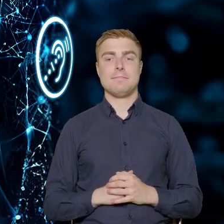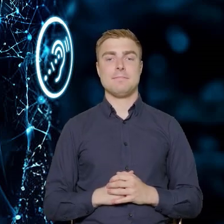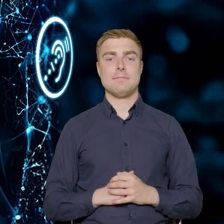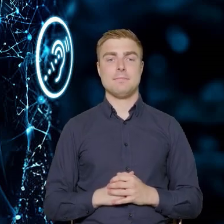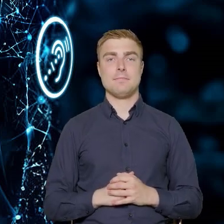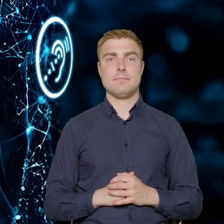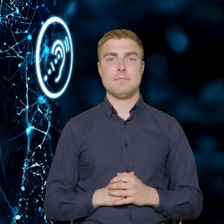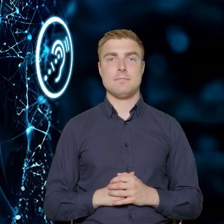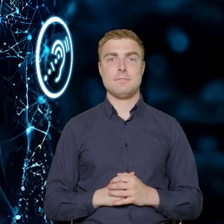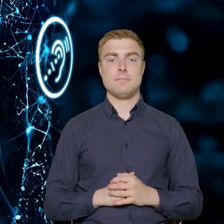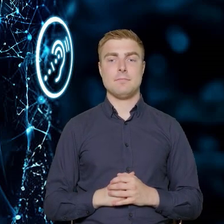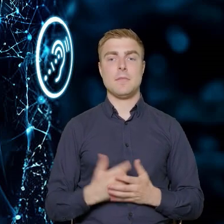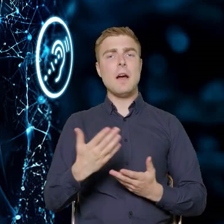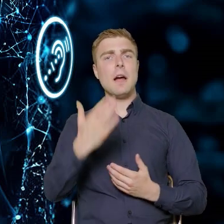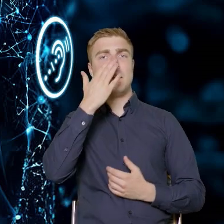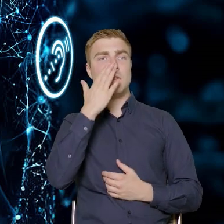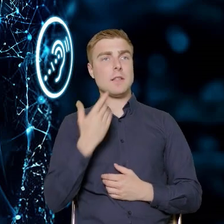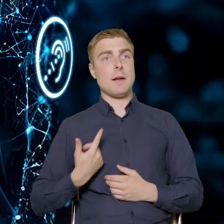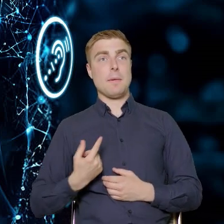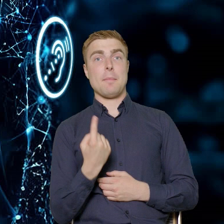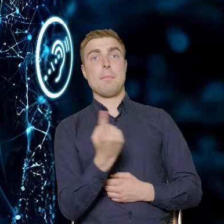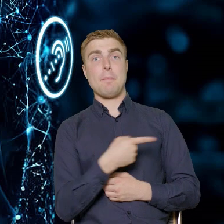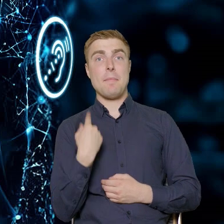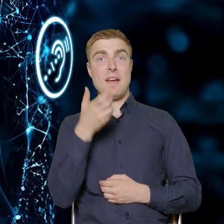Jaką wiedzę chcemy przekazać?